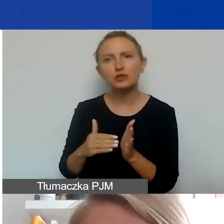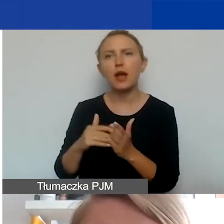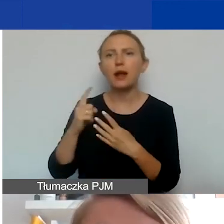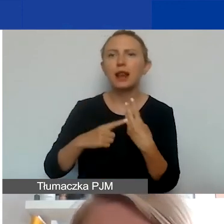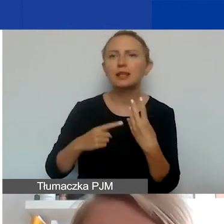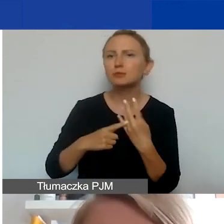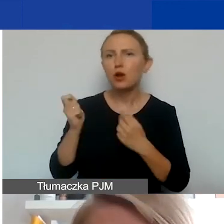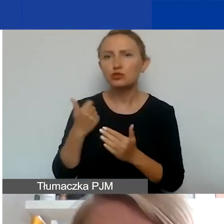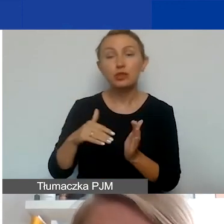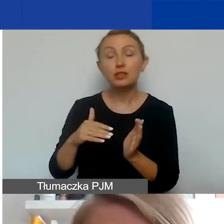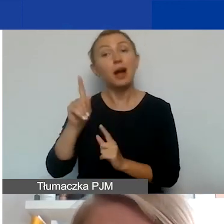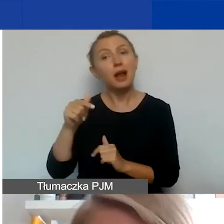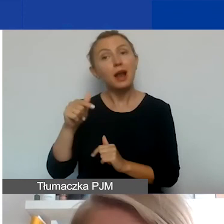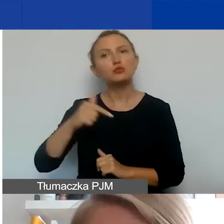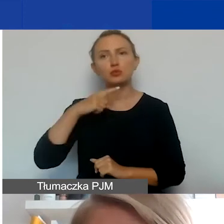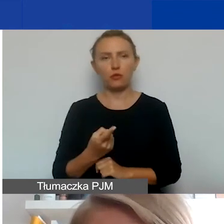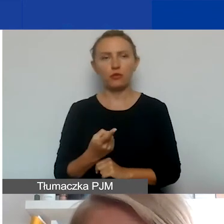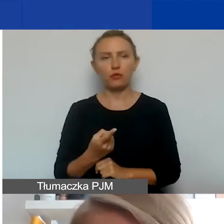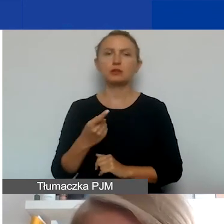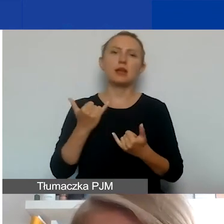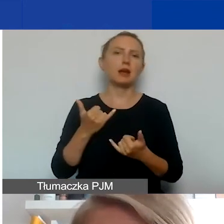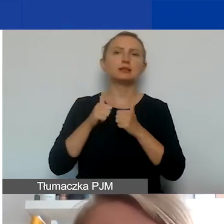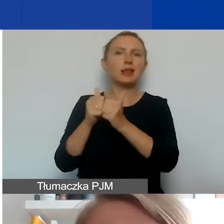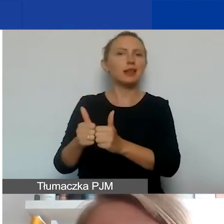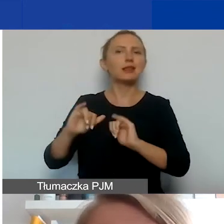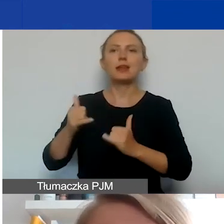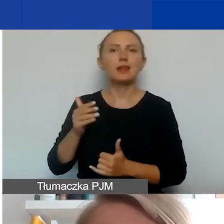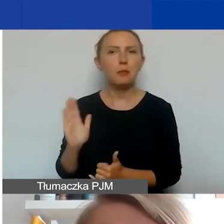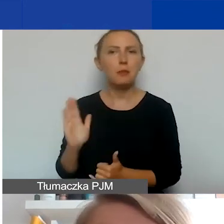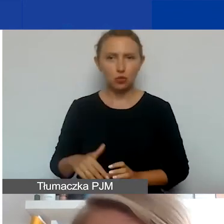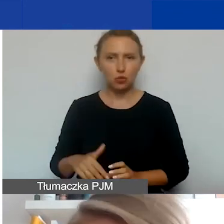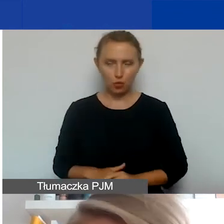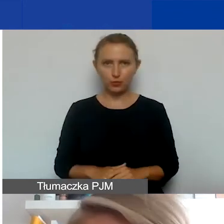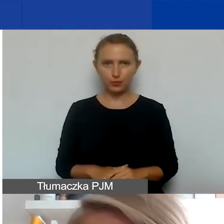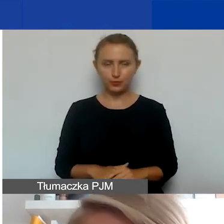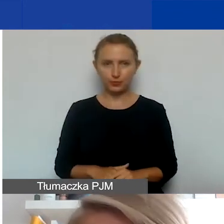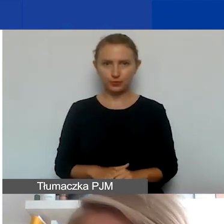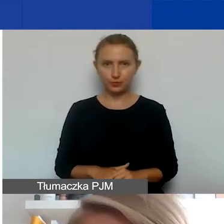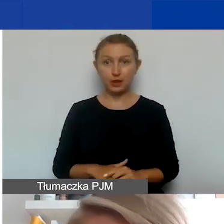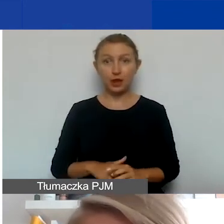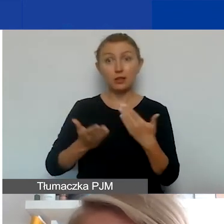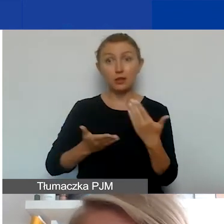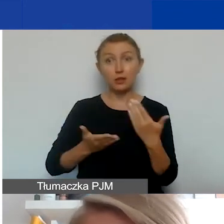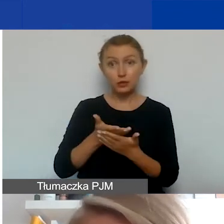Musi być powiedziane, jakie są przewidziane dla niego zadania. Jeżeli wniosek zostanie rekomendowany do dofinansowania,